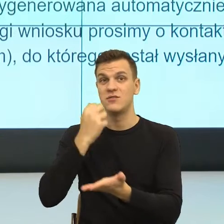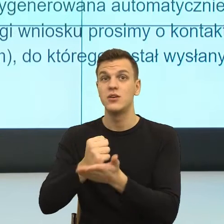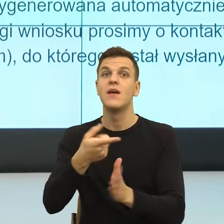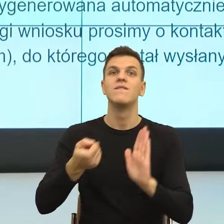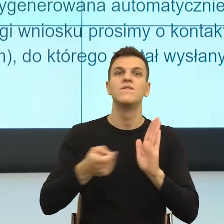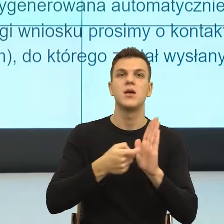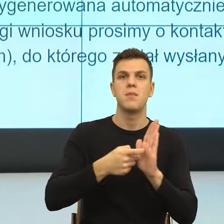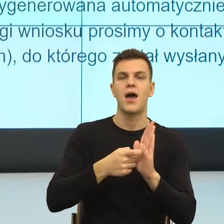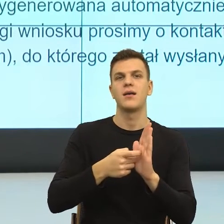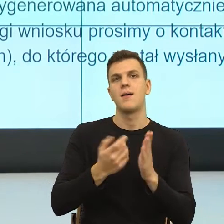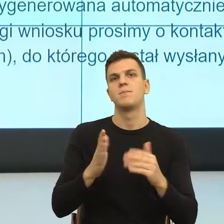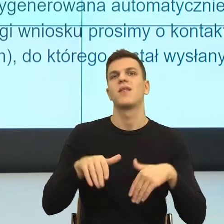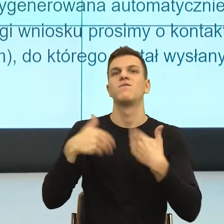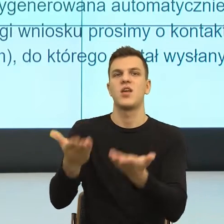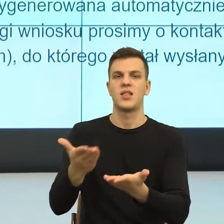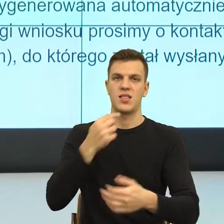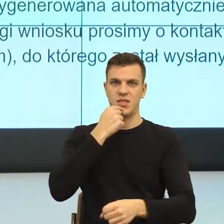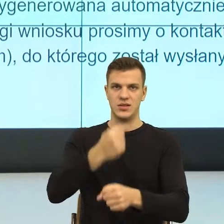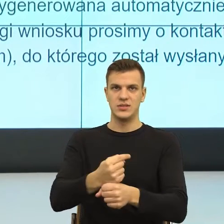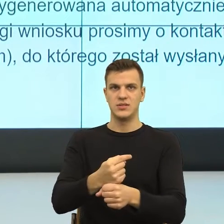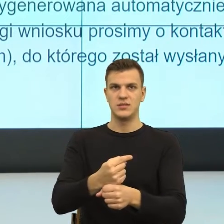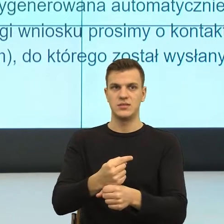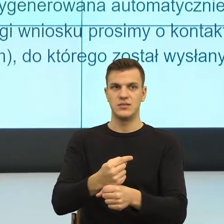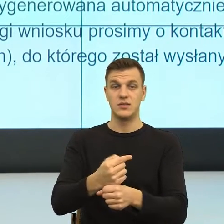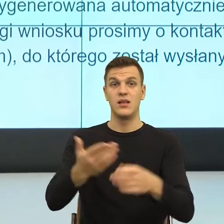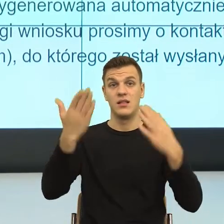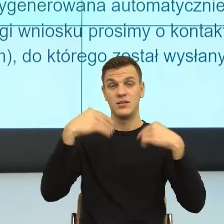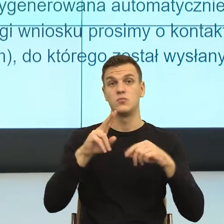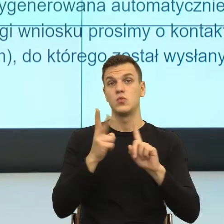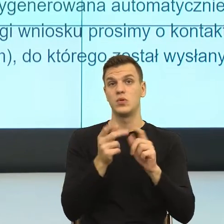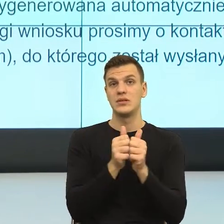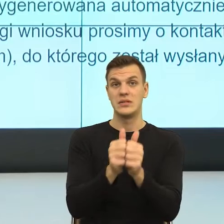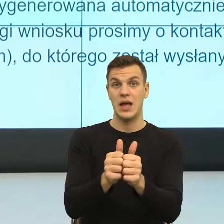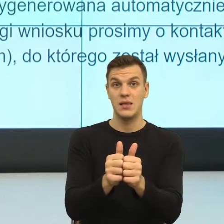W drugim zdaniu, kolejna konstrukcja, która budzi w nas niepokój.